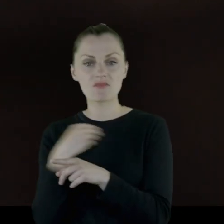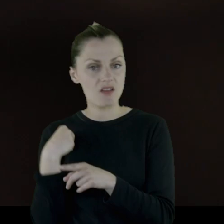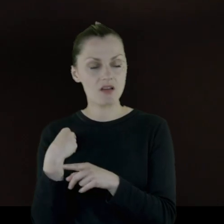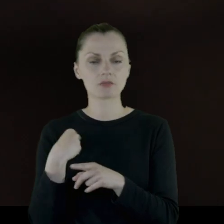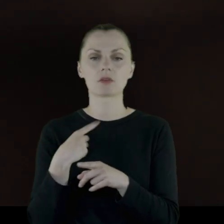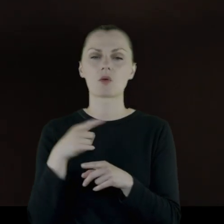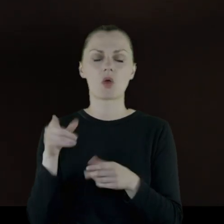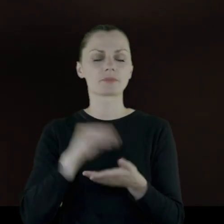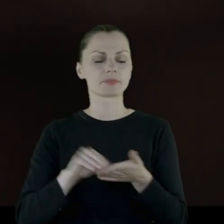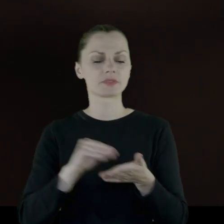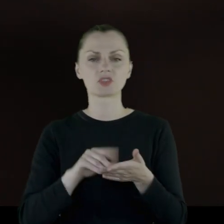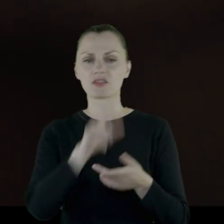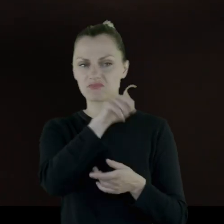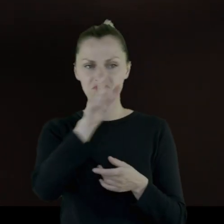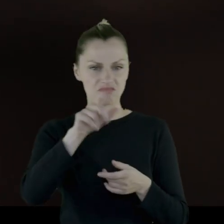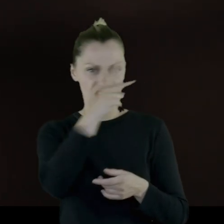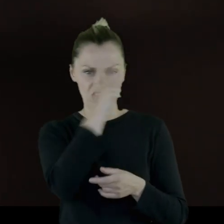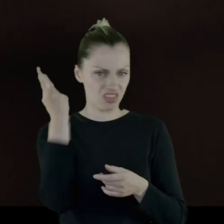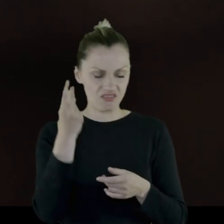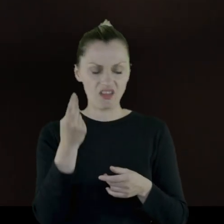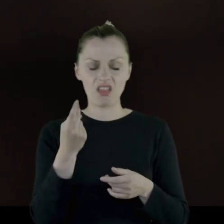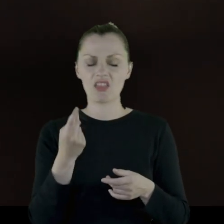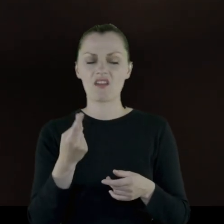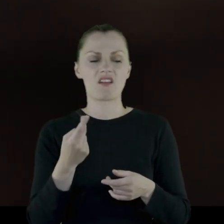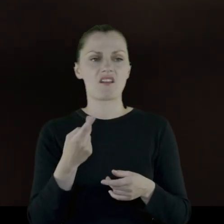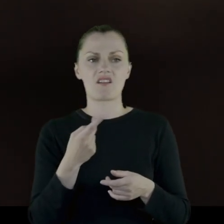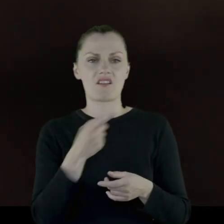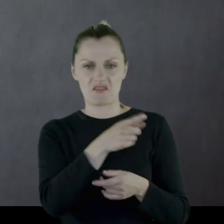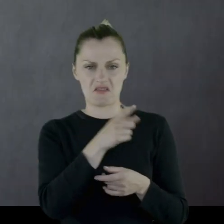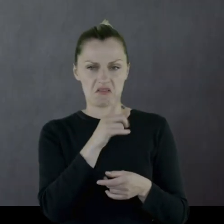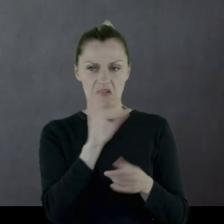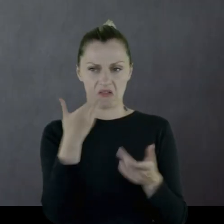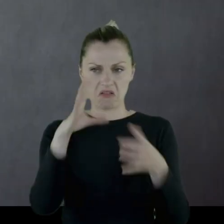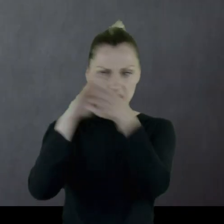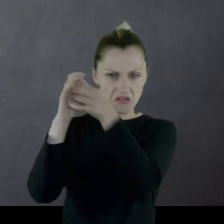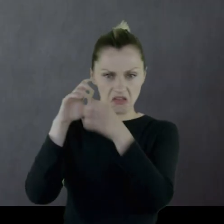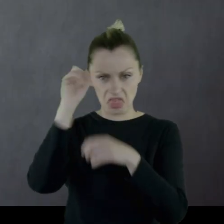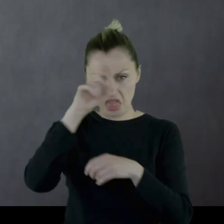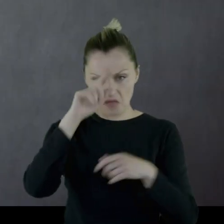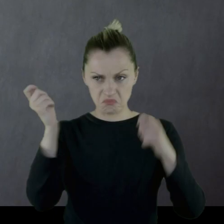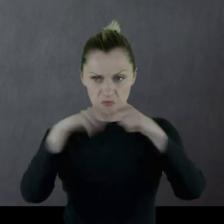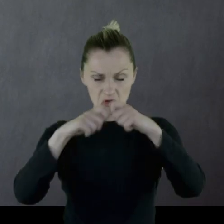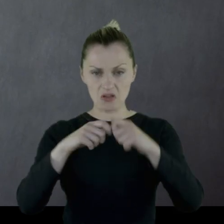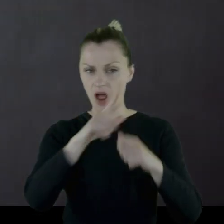W którymś momencie pisze: "Litwiny - niemieckie słogusy albo jeszcze gorsze od Niemców."